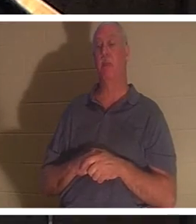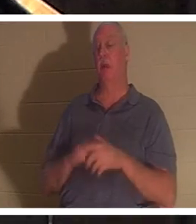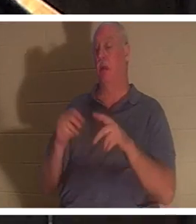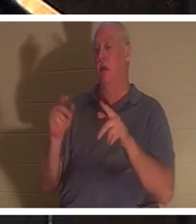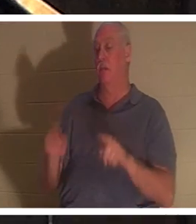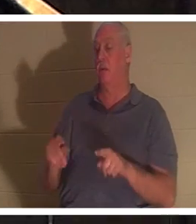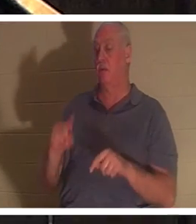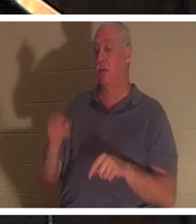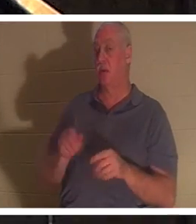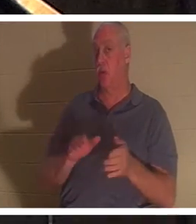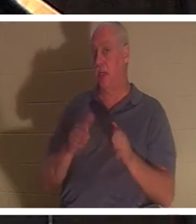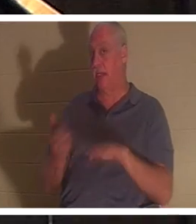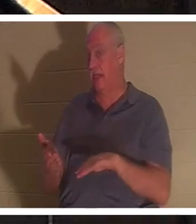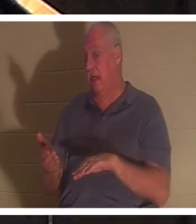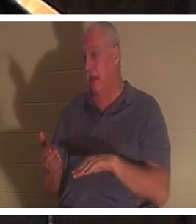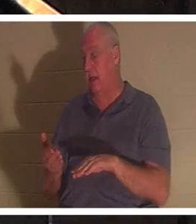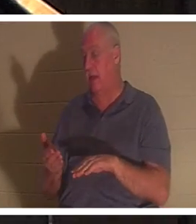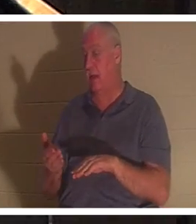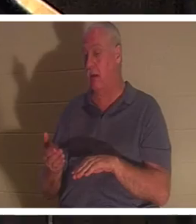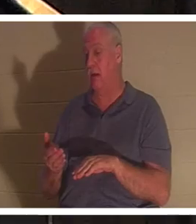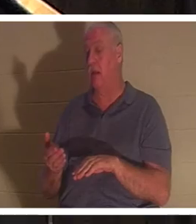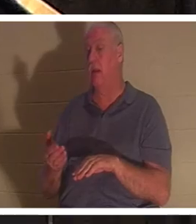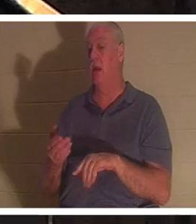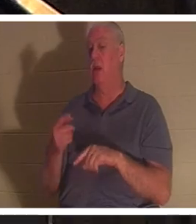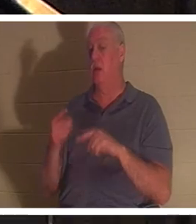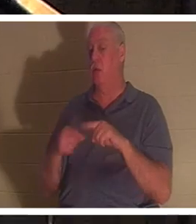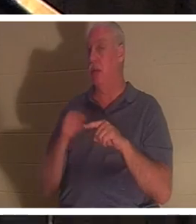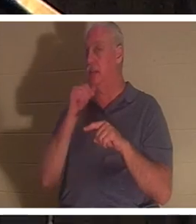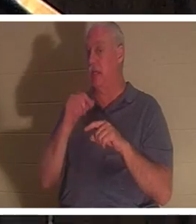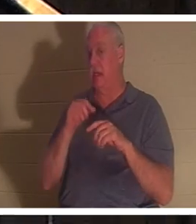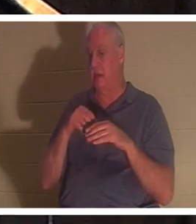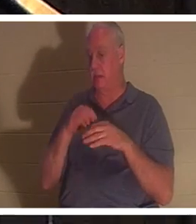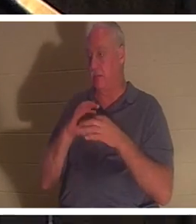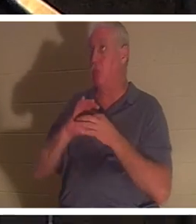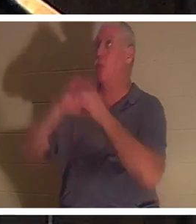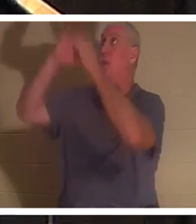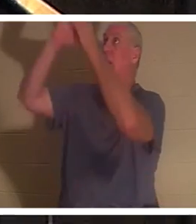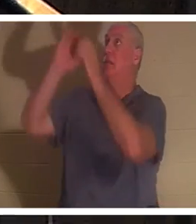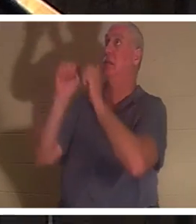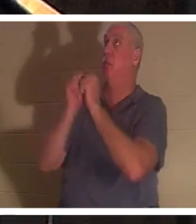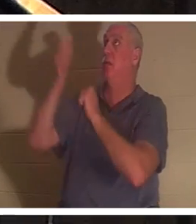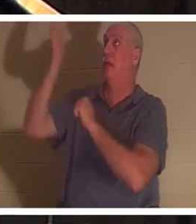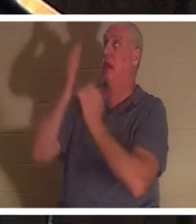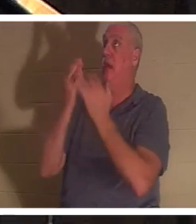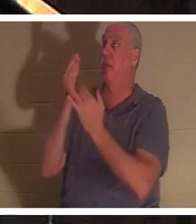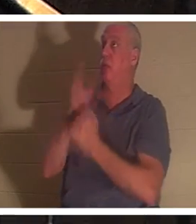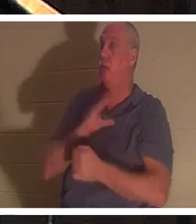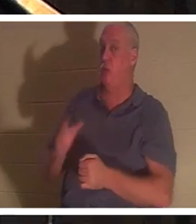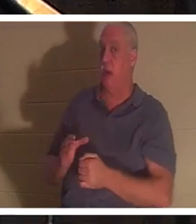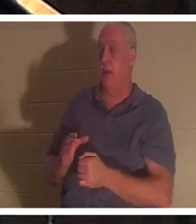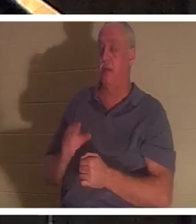当一个人没有通过基督与上帝建立关系时，他就是死的。以弗所书第2章第